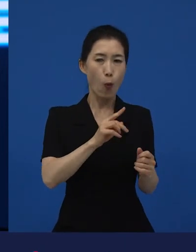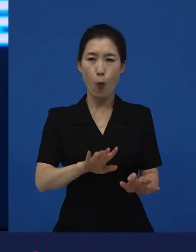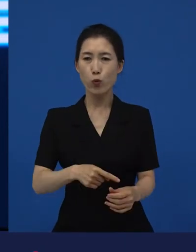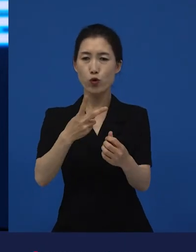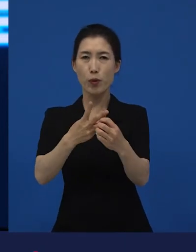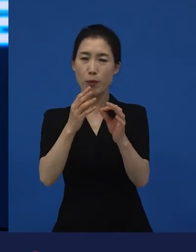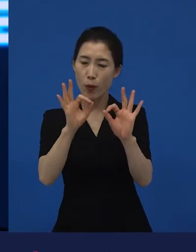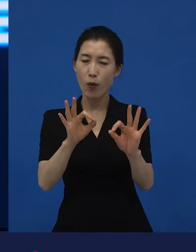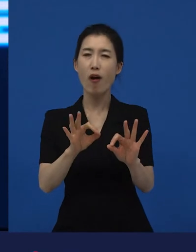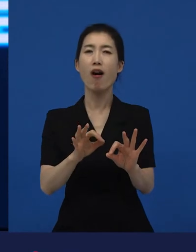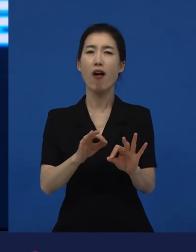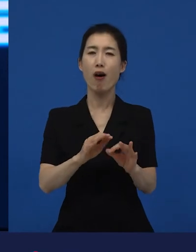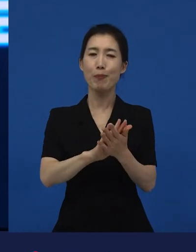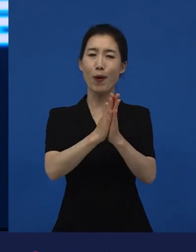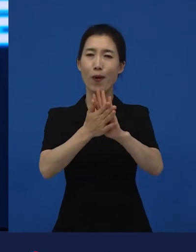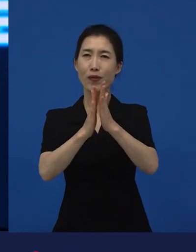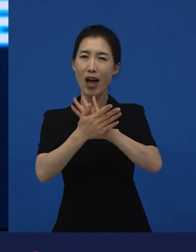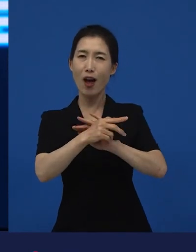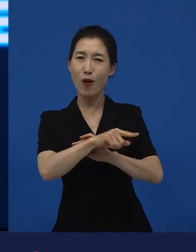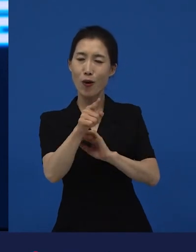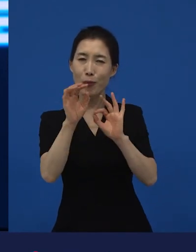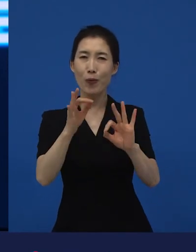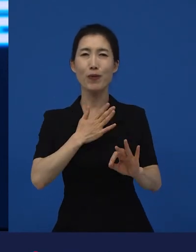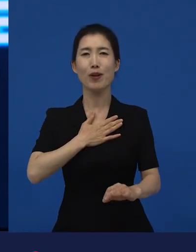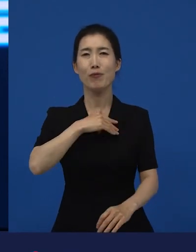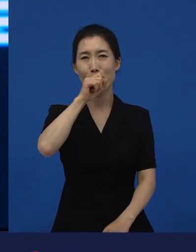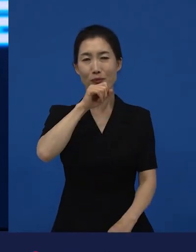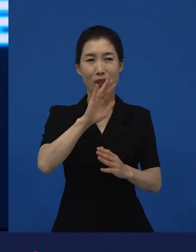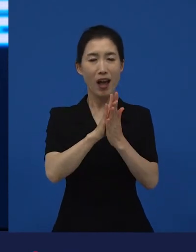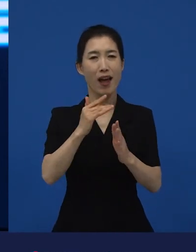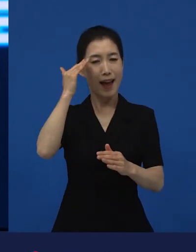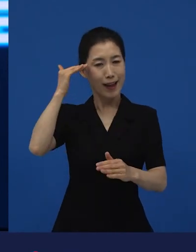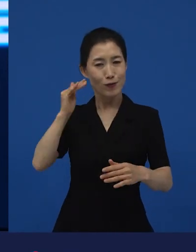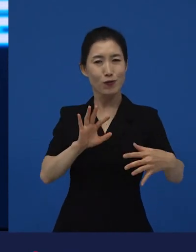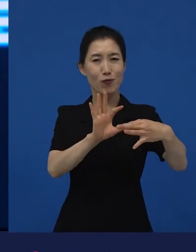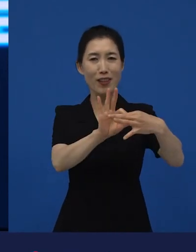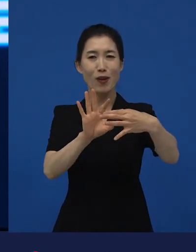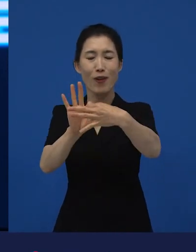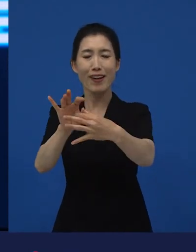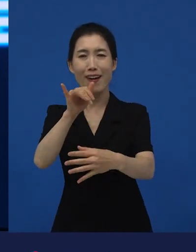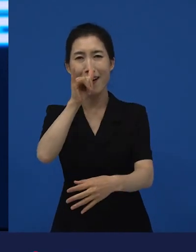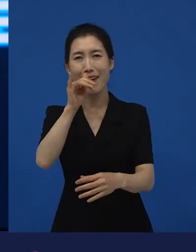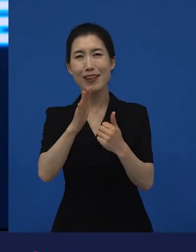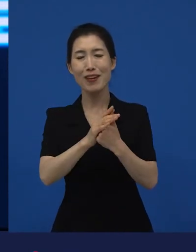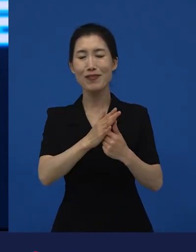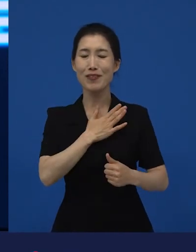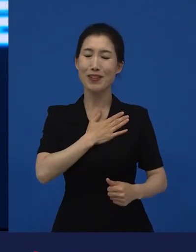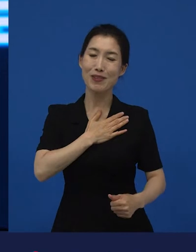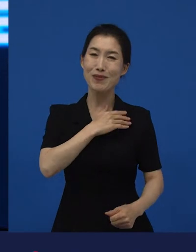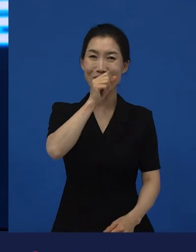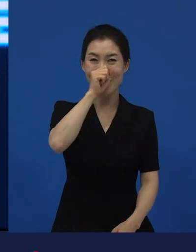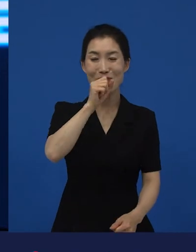그 변화에 우리가 관계되어 있다는 게 얼마나 또 좋은 일이겠습니까? 기분 좋은 변화이죠.